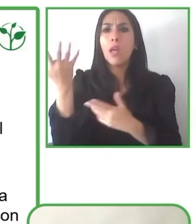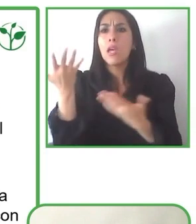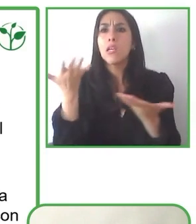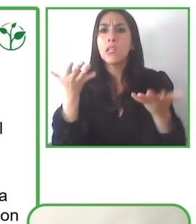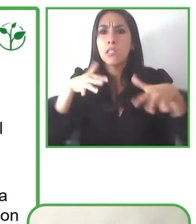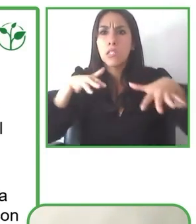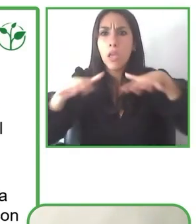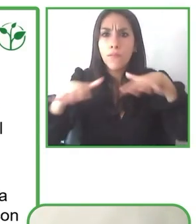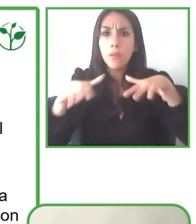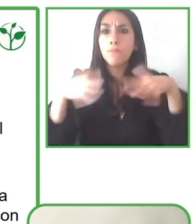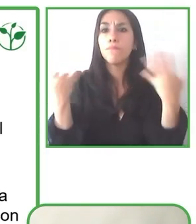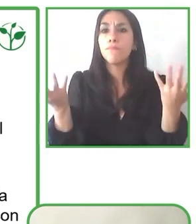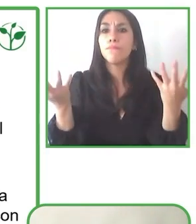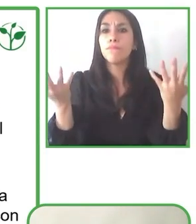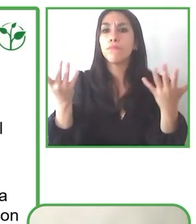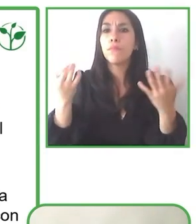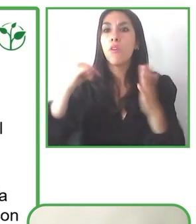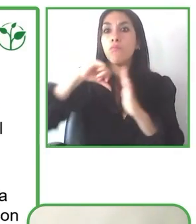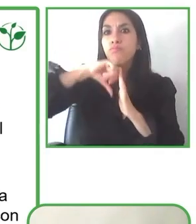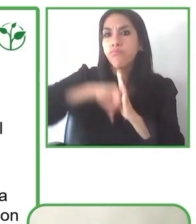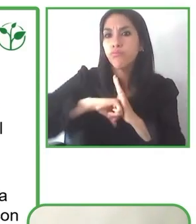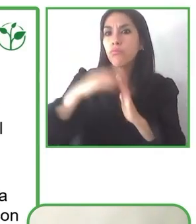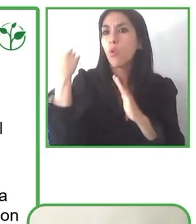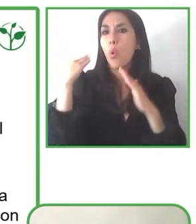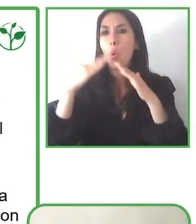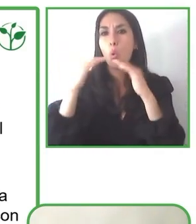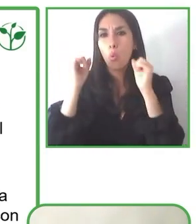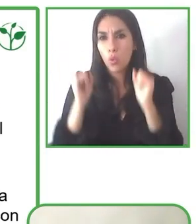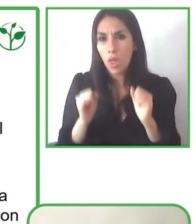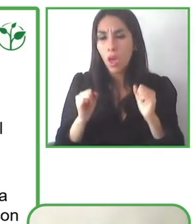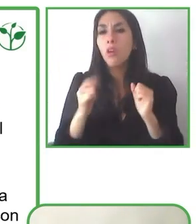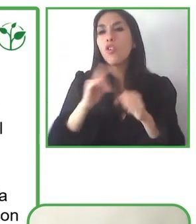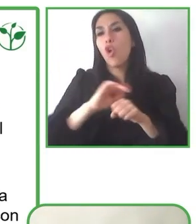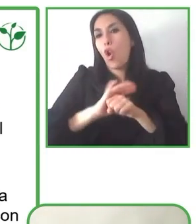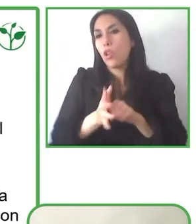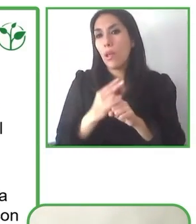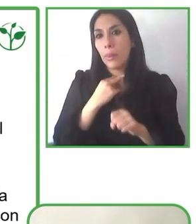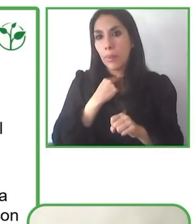puede lograr sin lugar a dudas, y nosotros lo estamos haciendo en más de 30 destinos en Sudamérica.